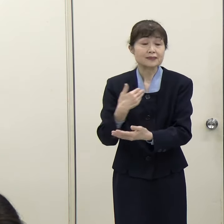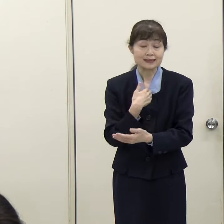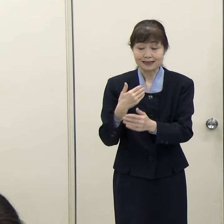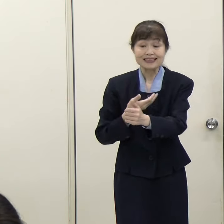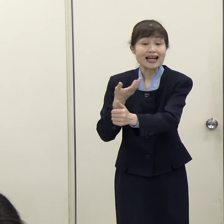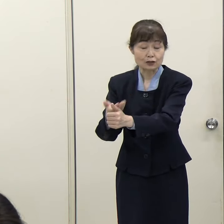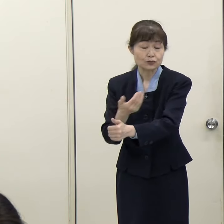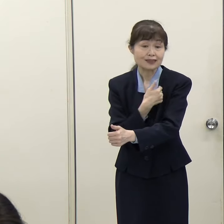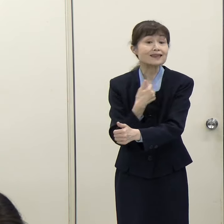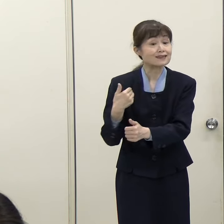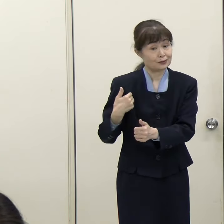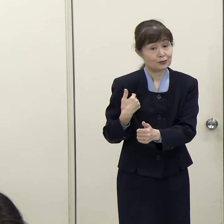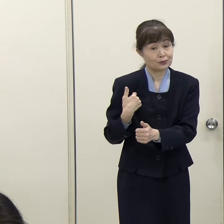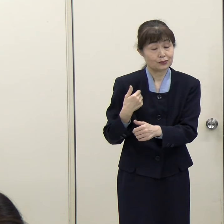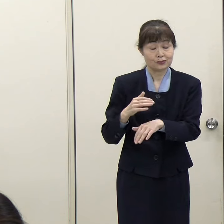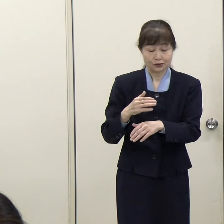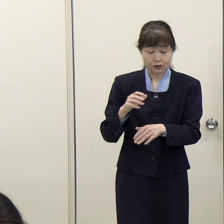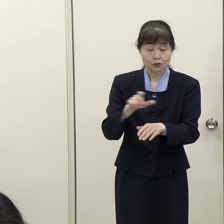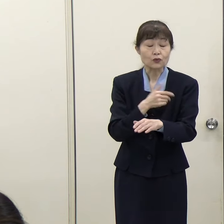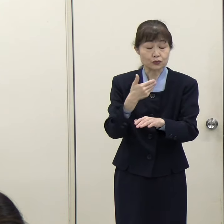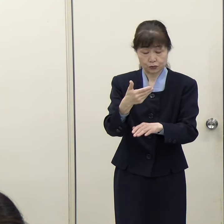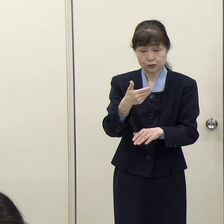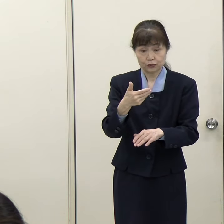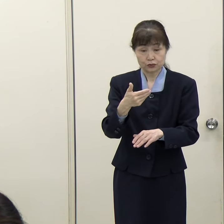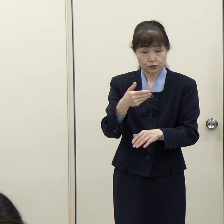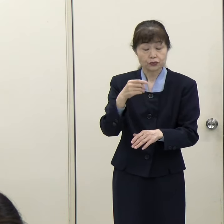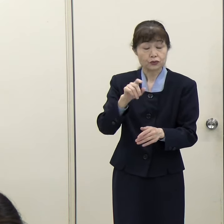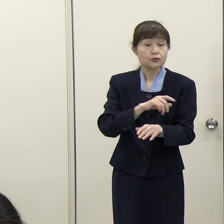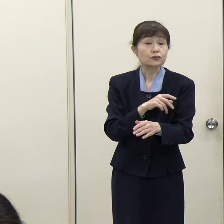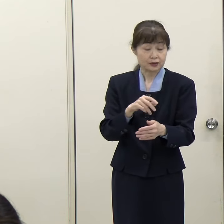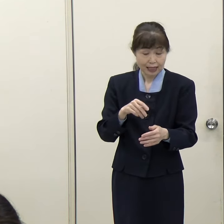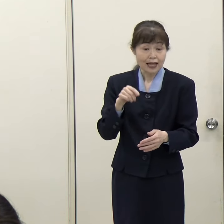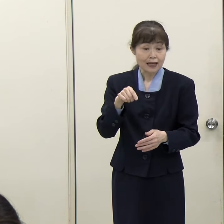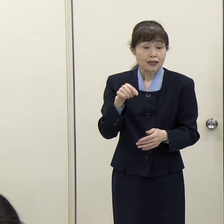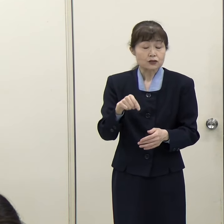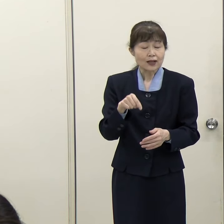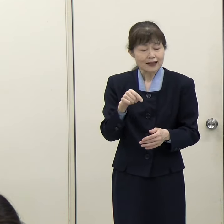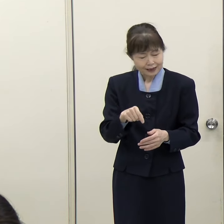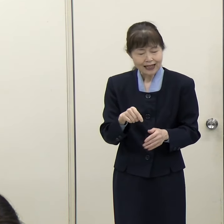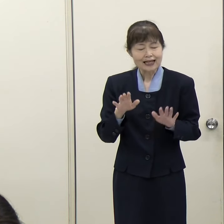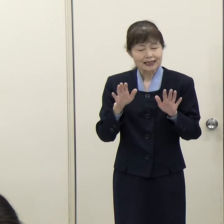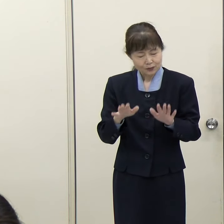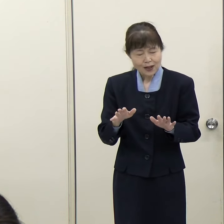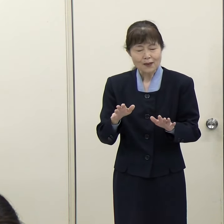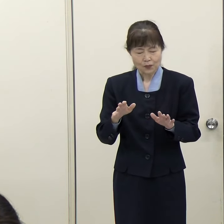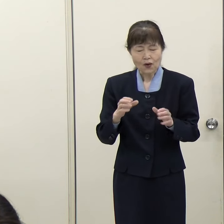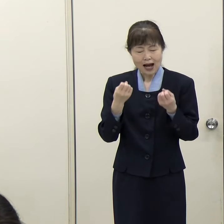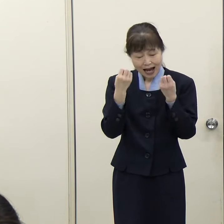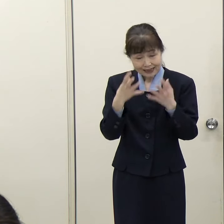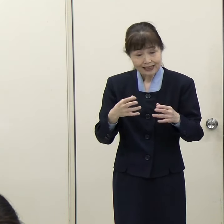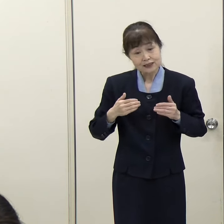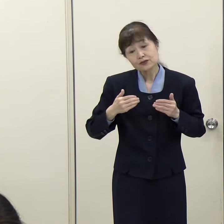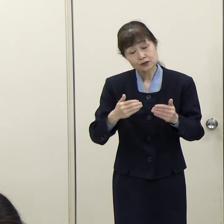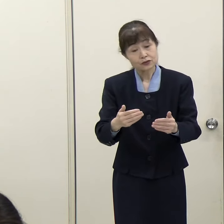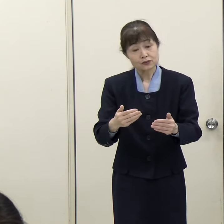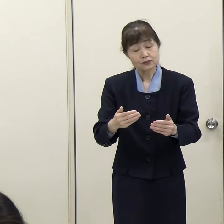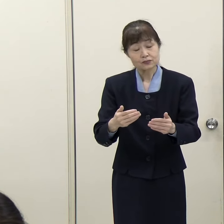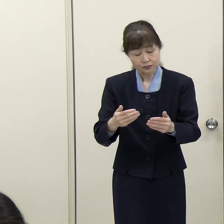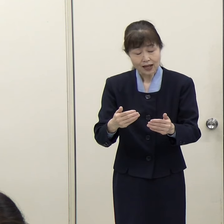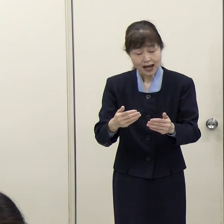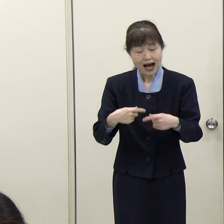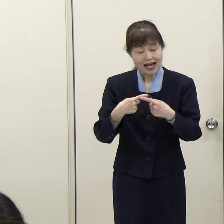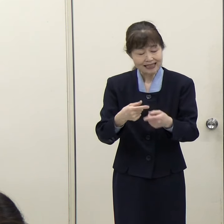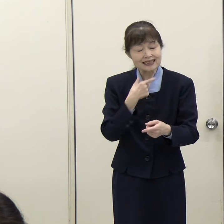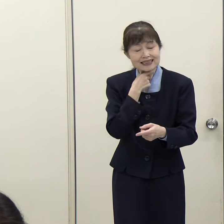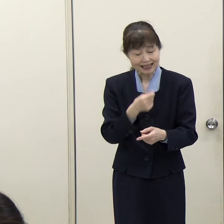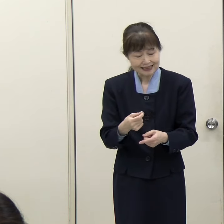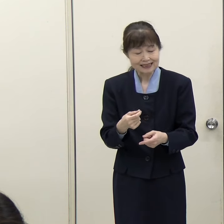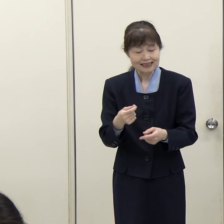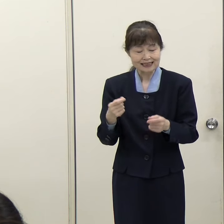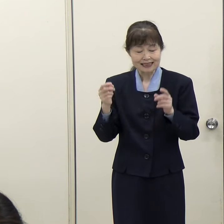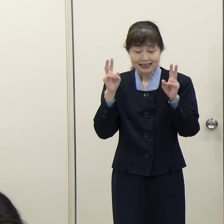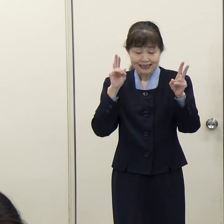こういうことも進出を企画されている企業、金融機関にしてみると非常に大きなメリットであると思います。